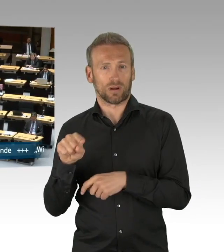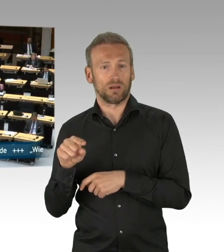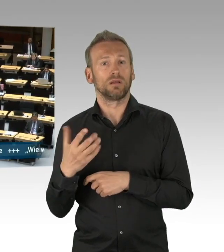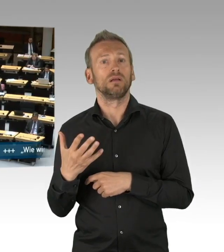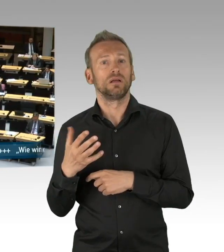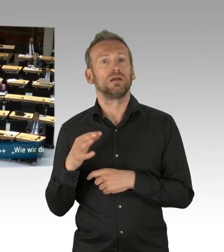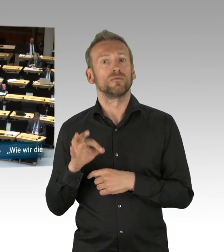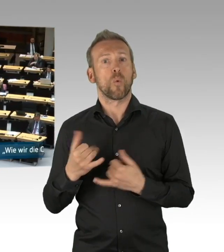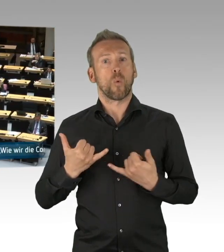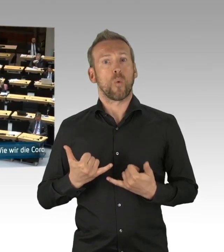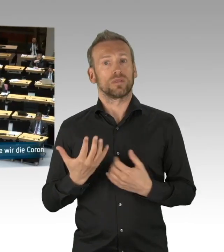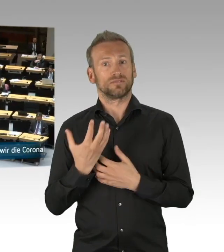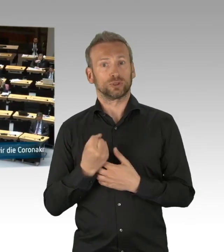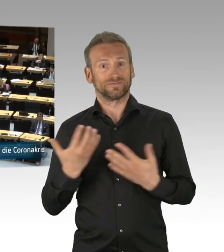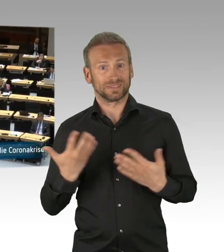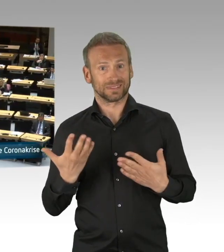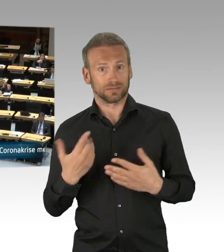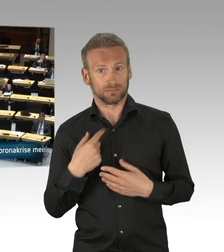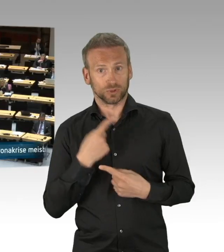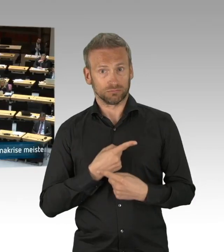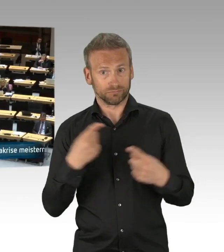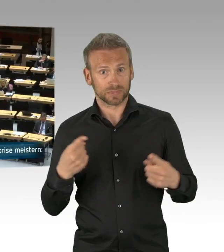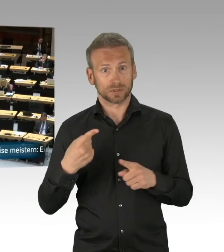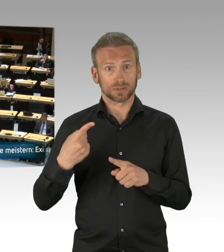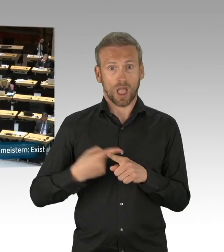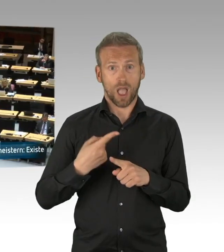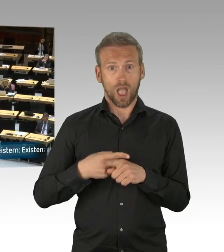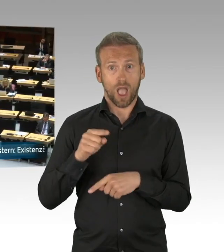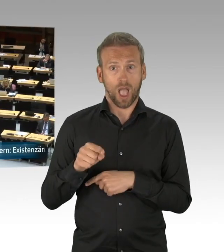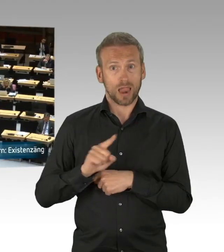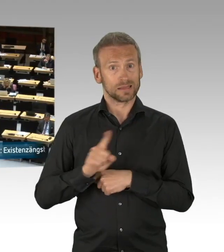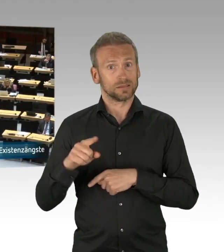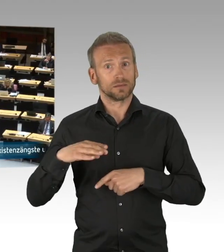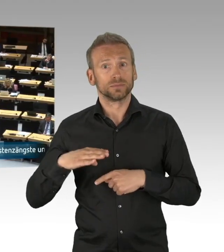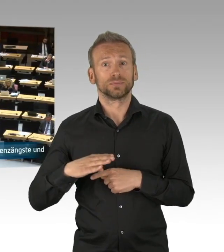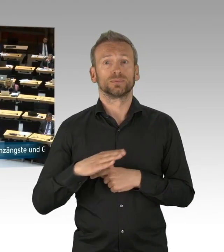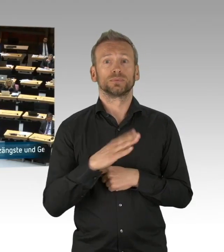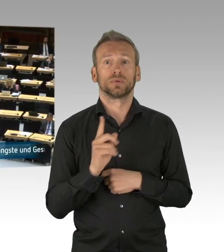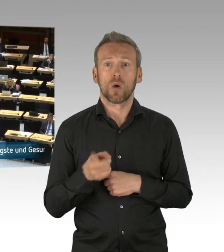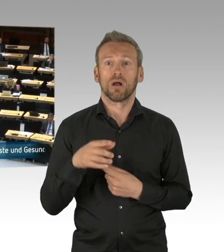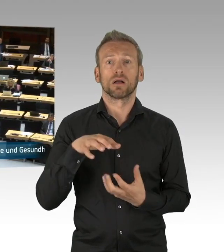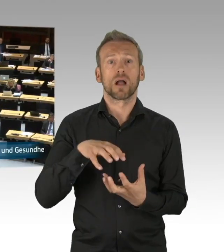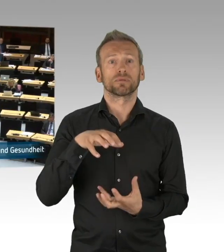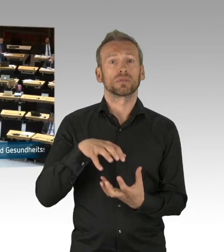(Beifall)